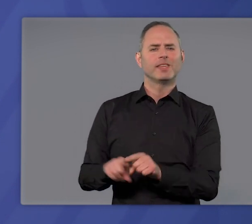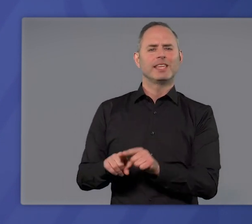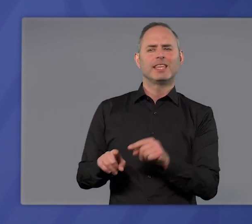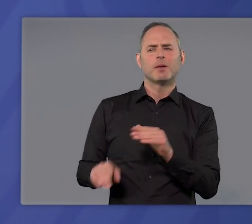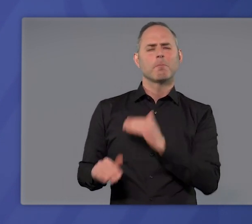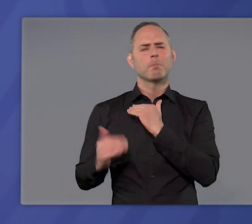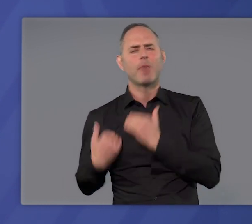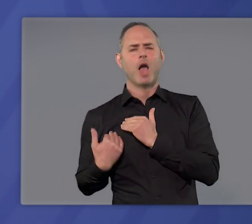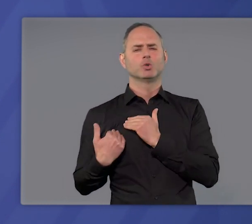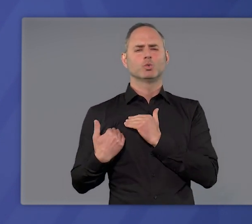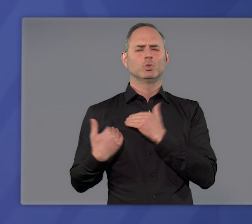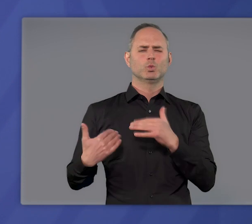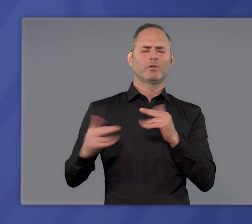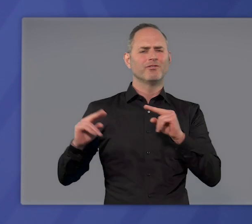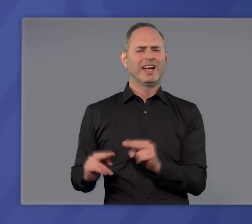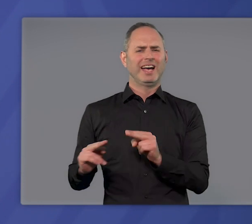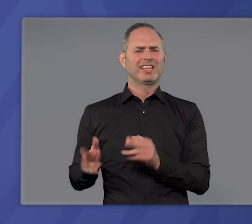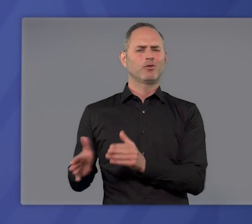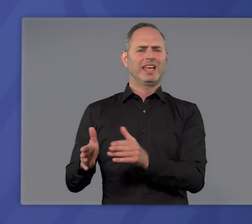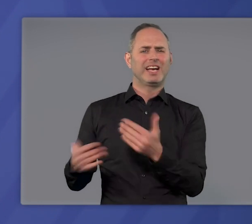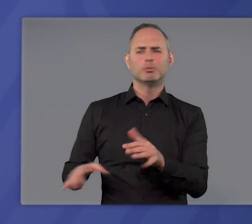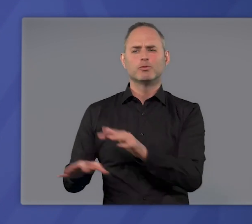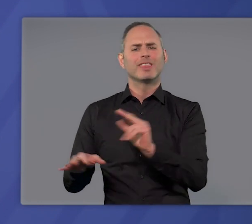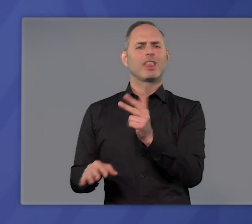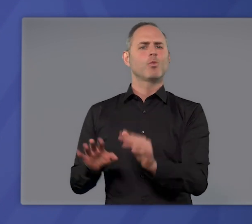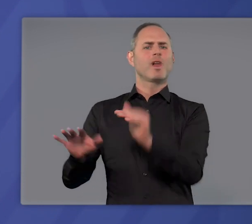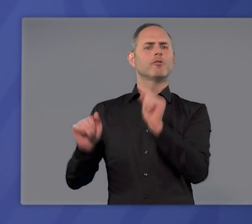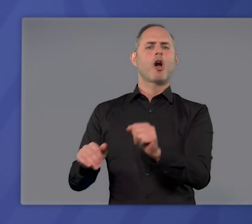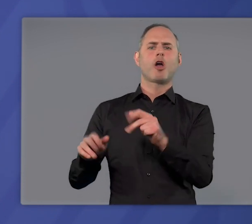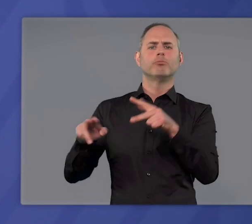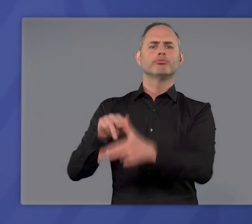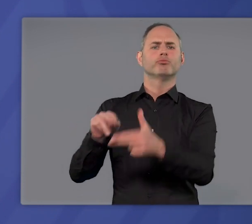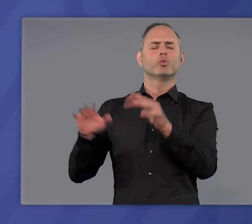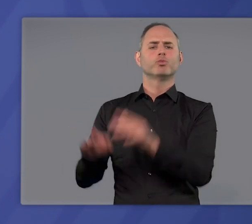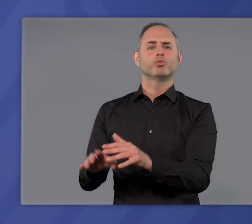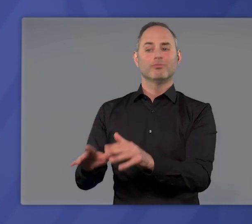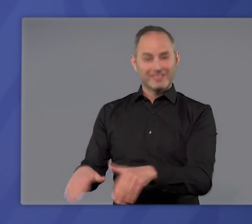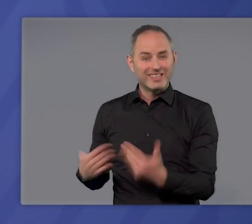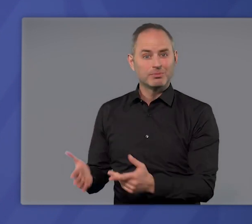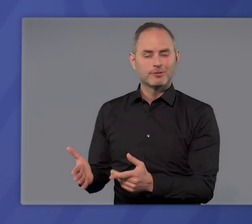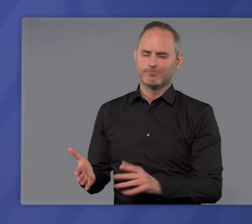es gäbe weniger belastende Wege, die dritte Welle zu brechen und umzukehren es gibt sie nicht.